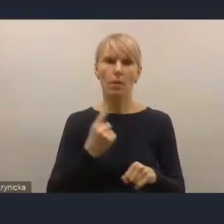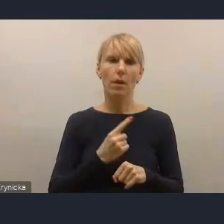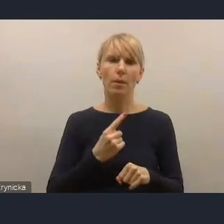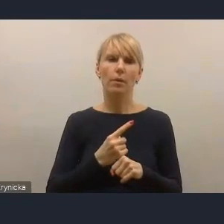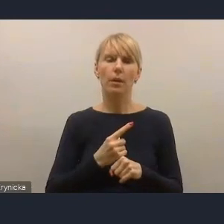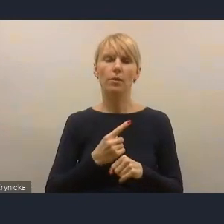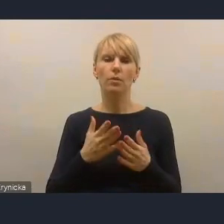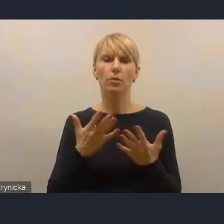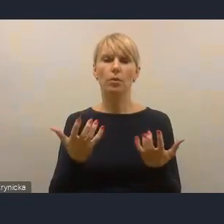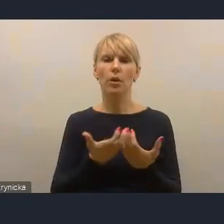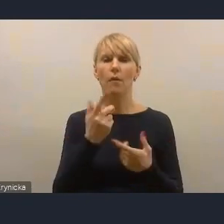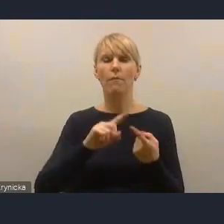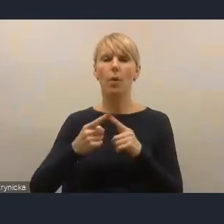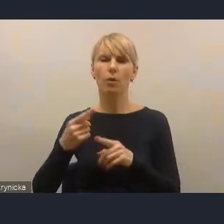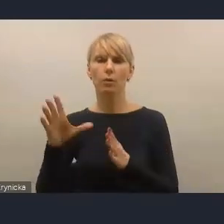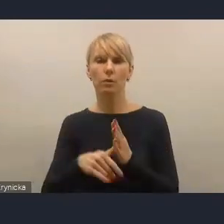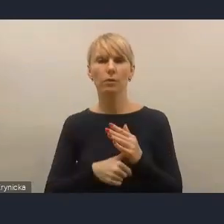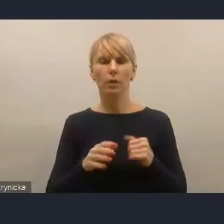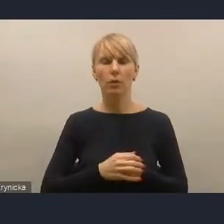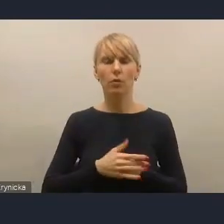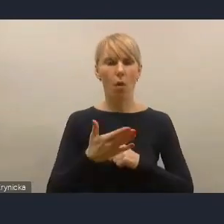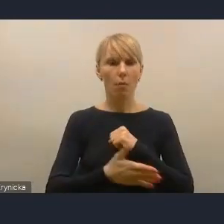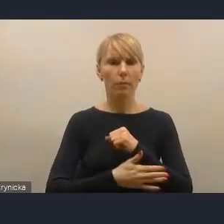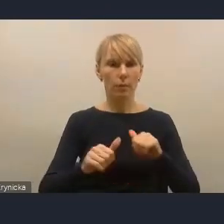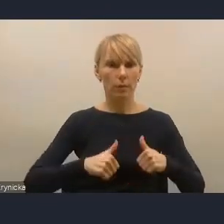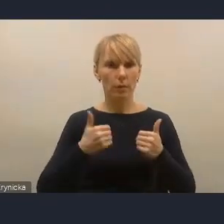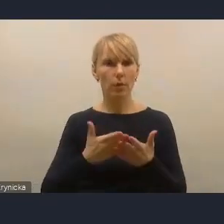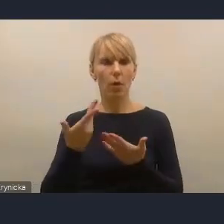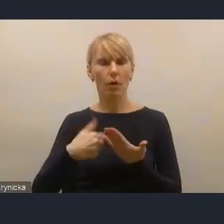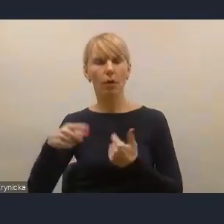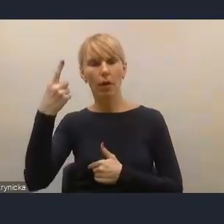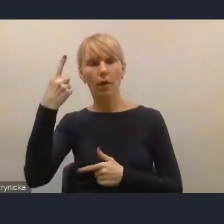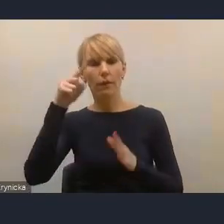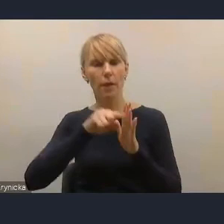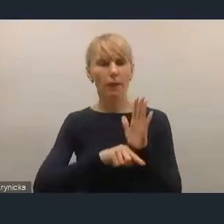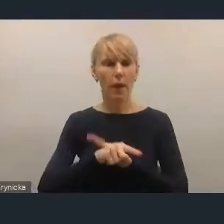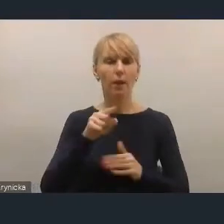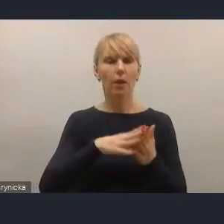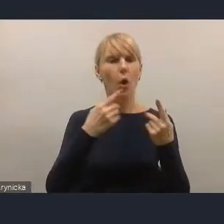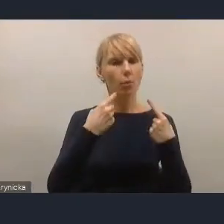to bazowaliśmy oczywiście na tym ustalonym w krajowej strategii rozwoju regionalnego i strategii na rzecz odpowiedzialnego rozwoju.